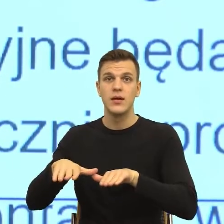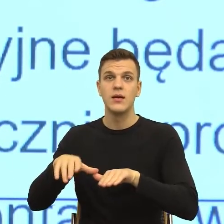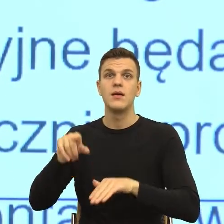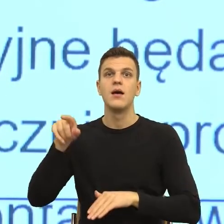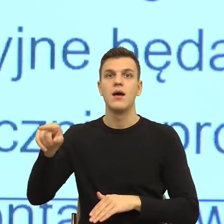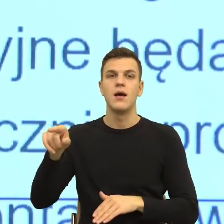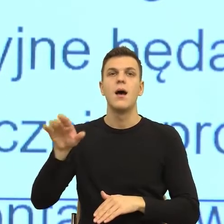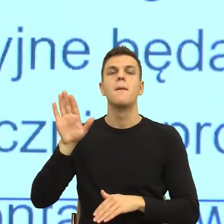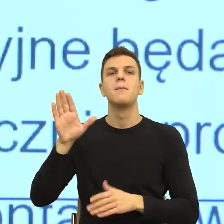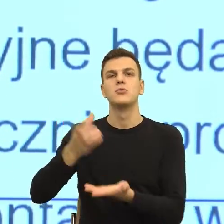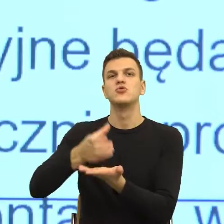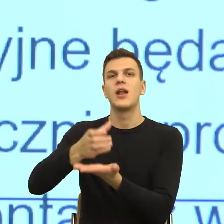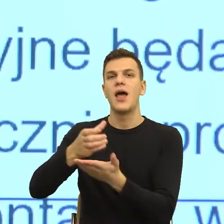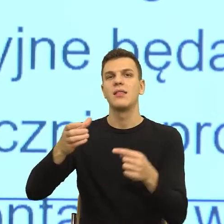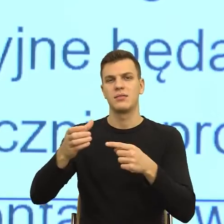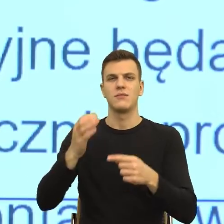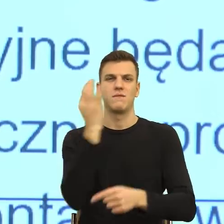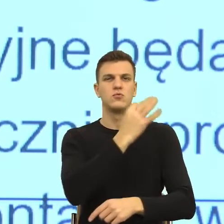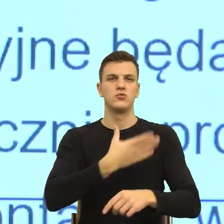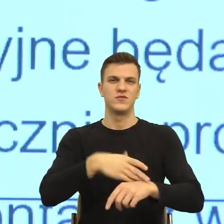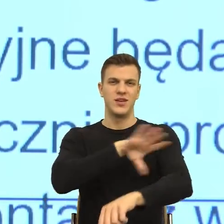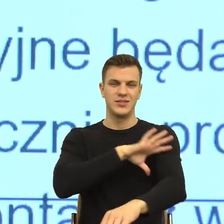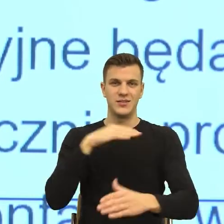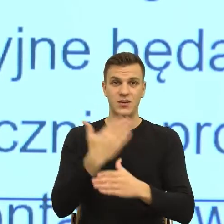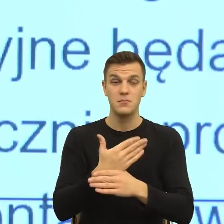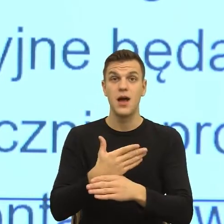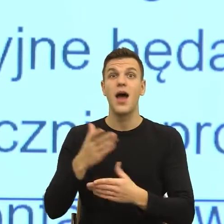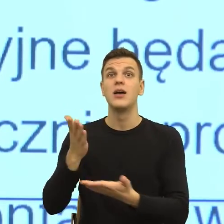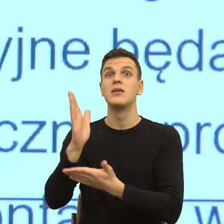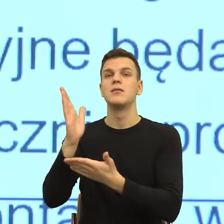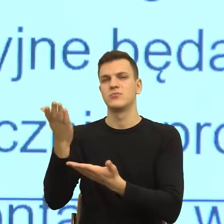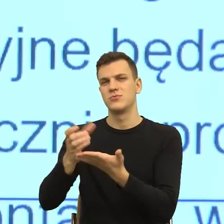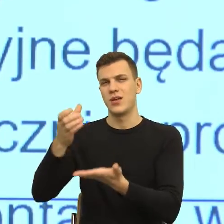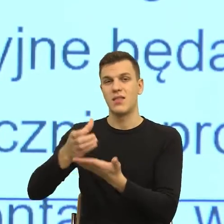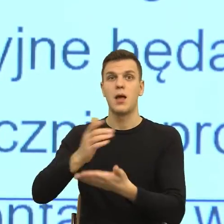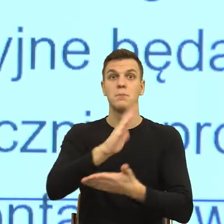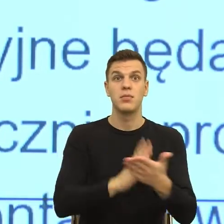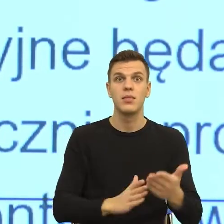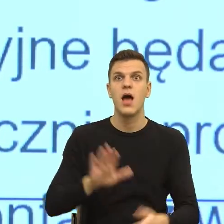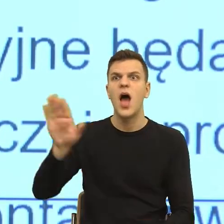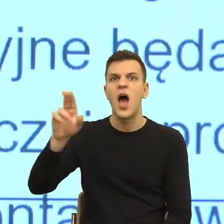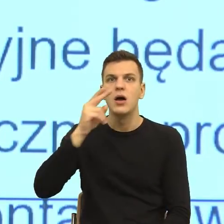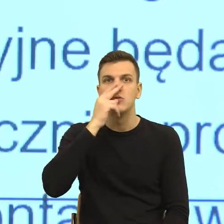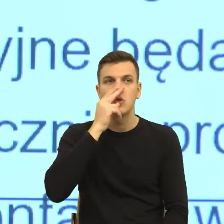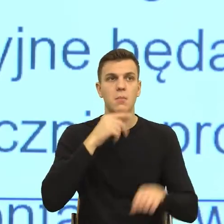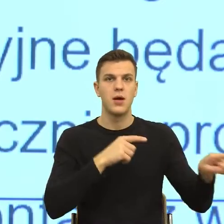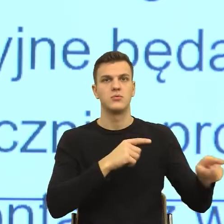firmy meblowej i tą szklankę rozbiła i on mówi do niej tak, patrz, jak myjesz, rozbiłaś szklankę i za sekundę on myje